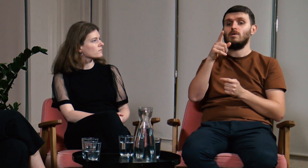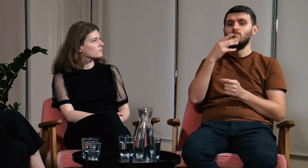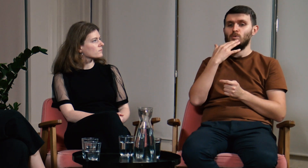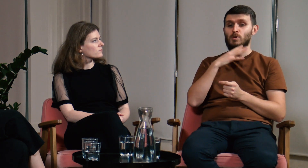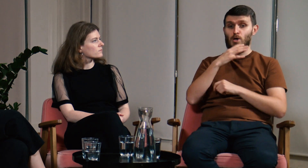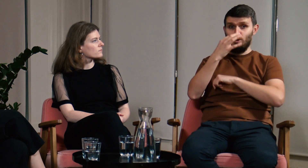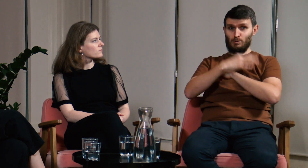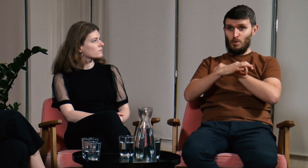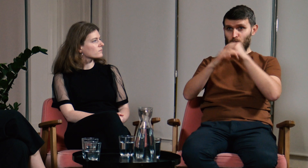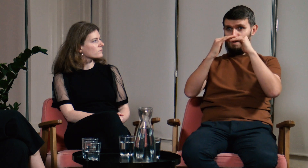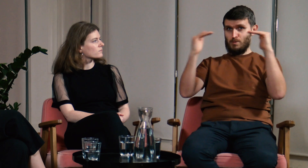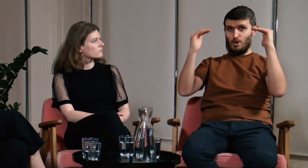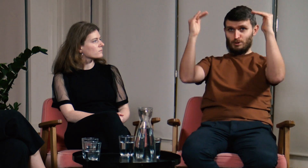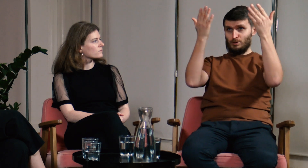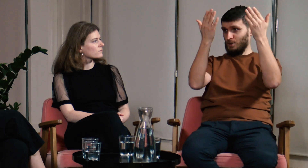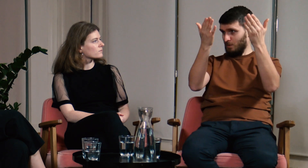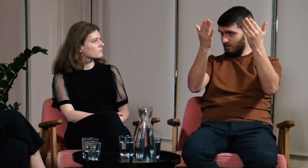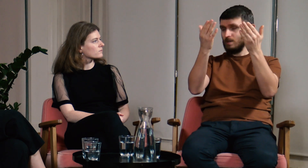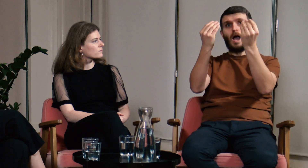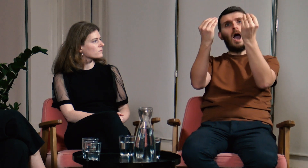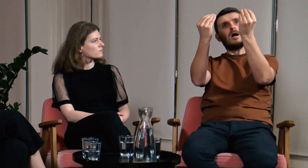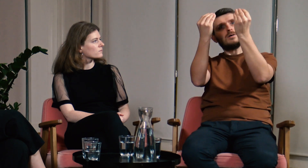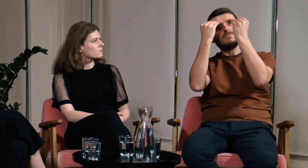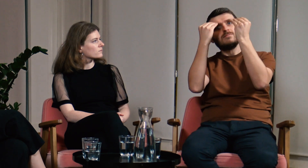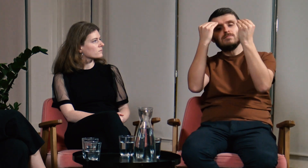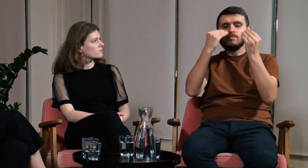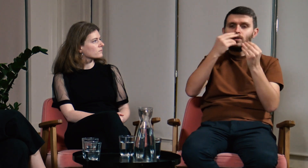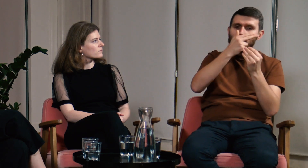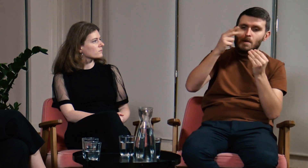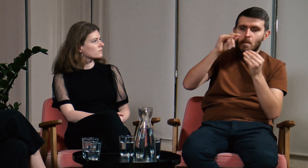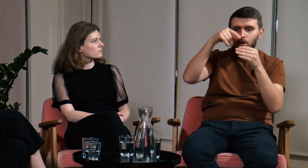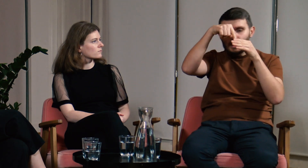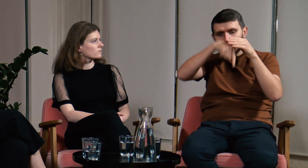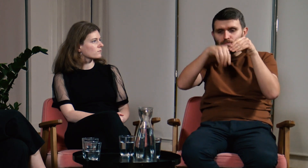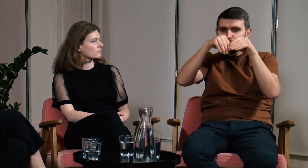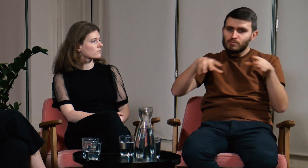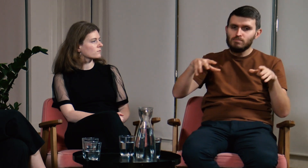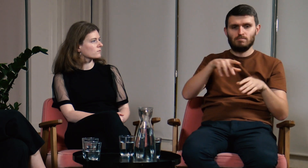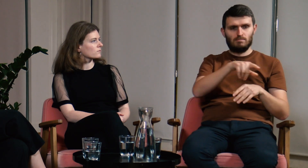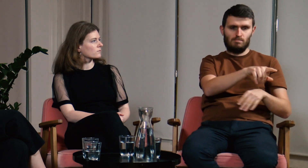Wieloktrotnie powtarzał, że wiedzę o PJM, którą nabywaliśmy na studiach w ramach filologii,